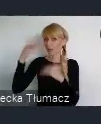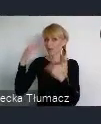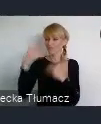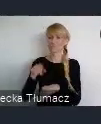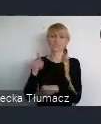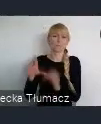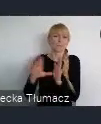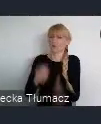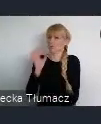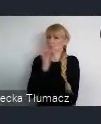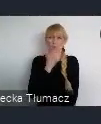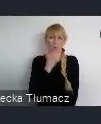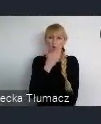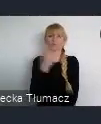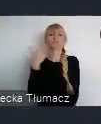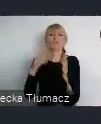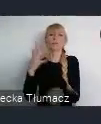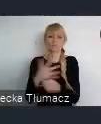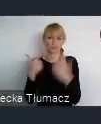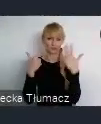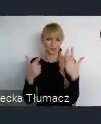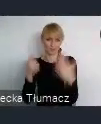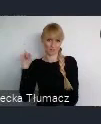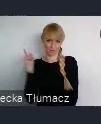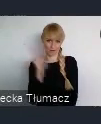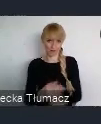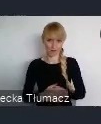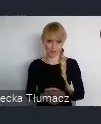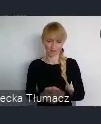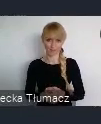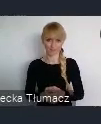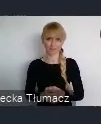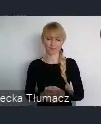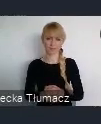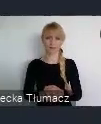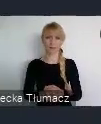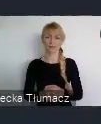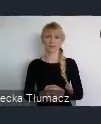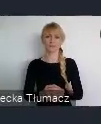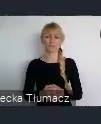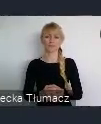To jest 157 lat swojego istnienia, a właściwie 156..7 rok nam idzie.